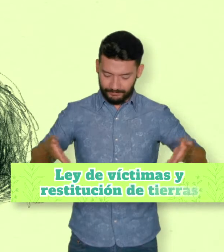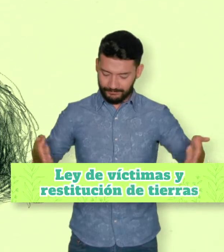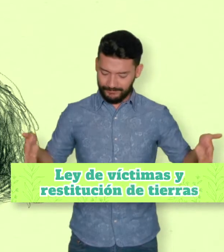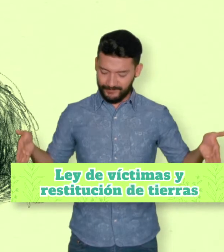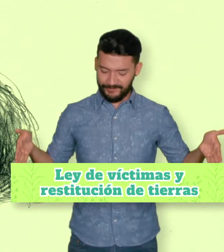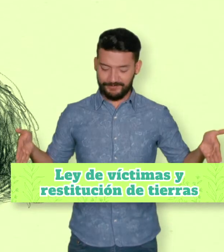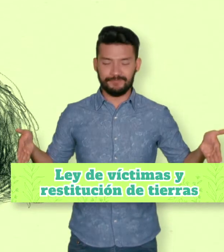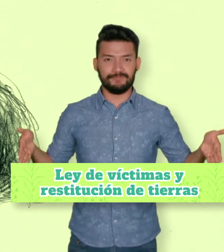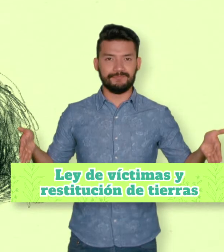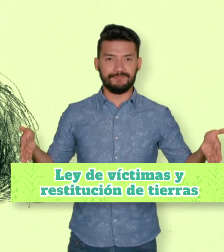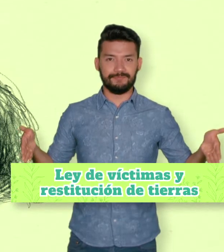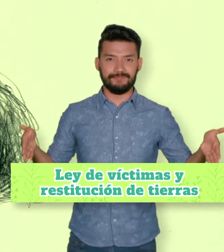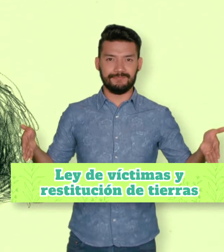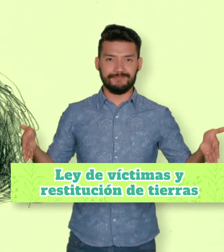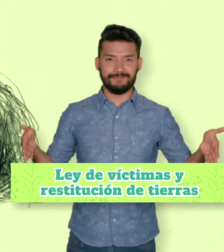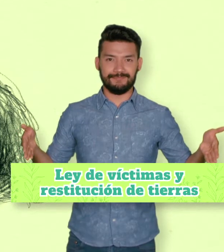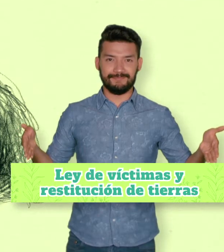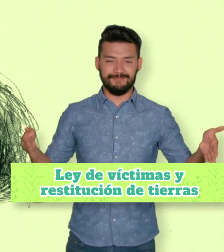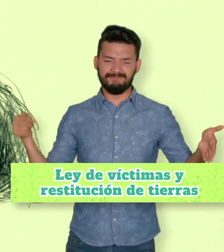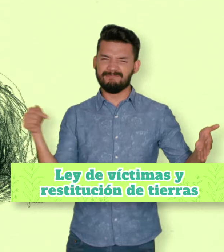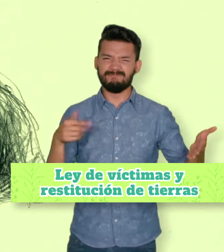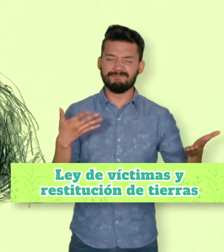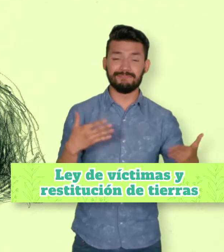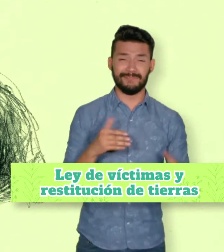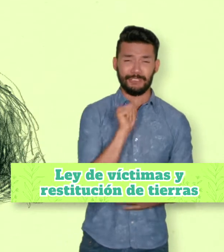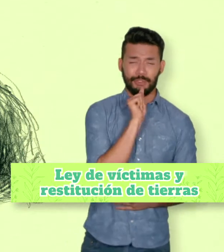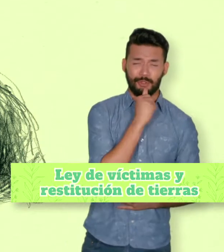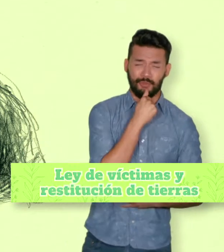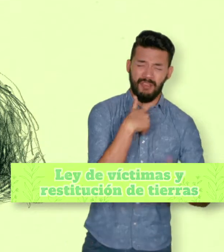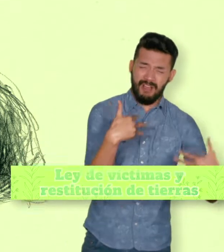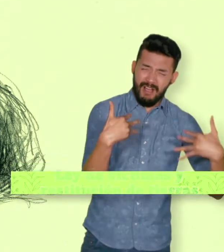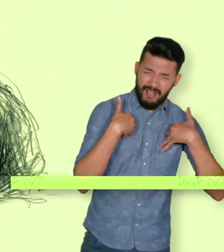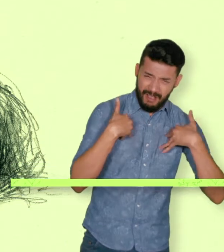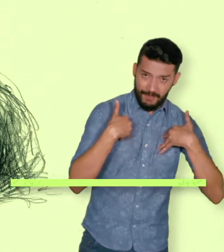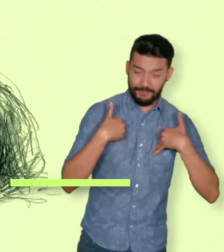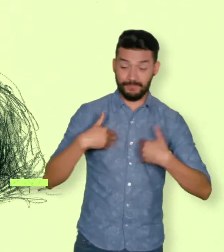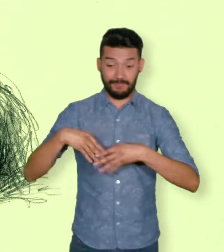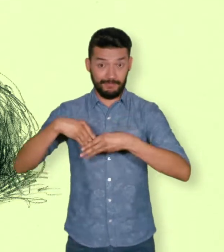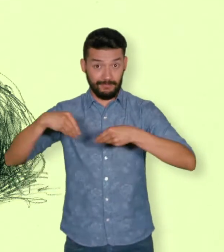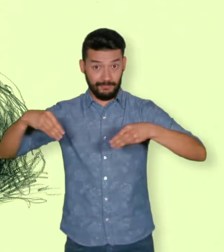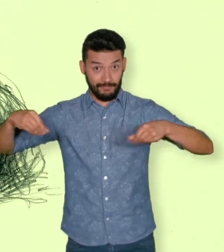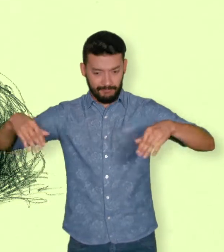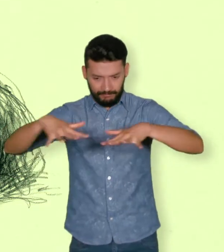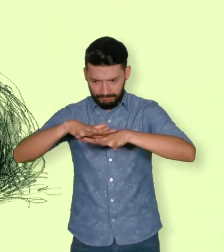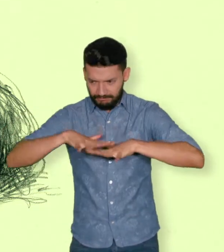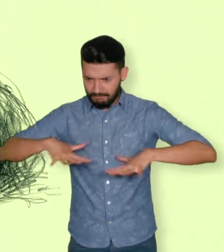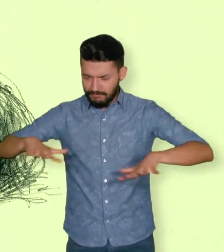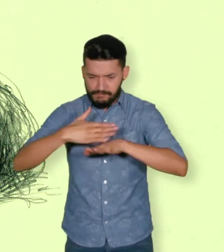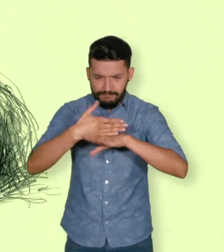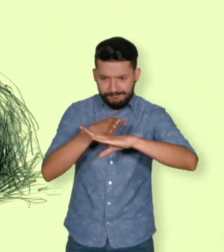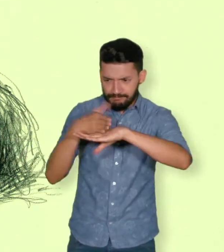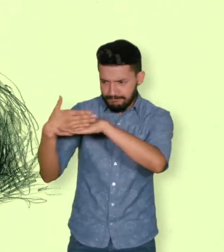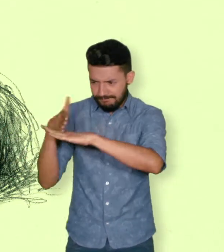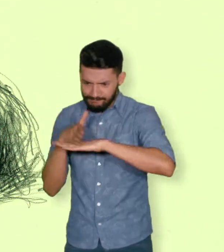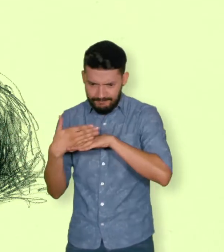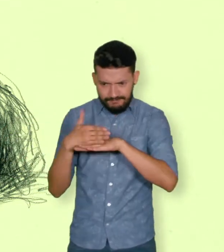dice que “Se consideran víctimas, para los efectos de esta Ley aquellas personas que individual o colectivamente